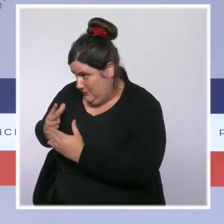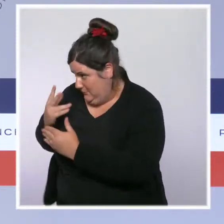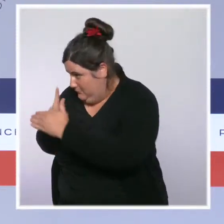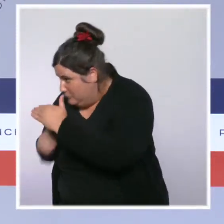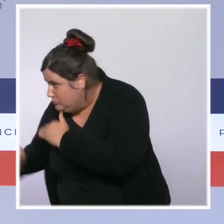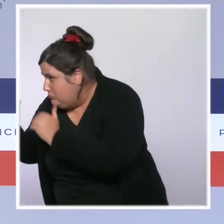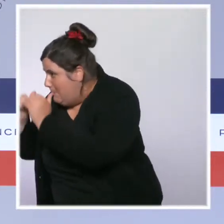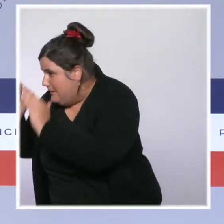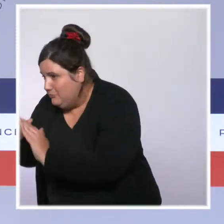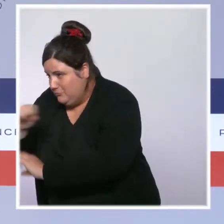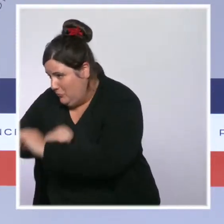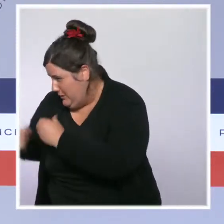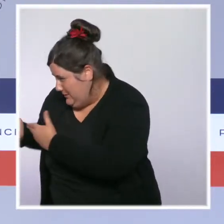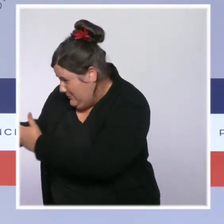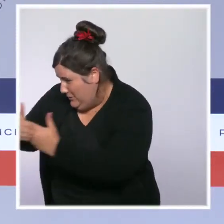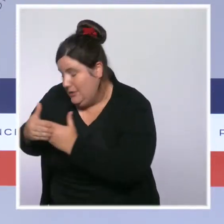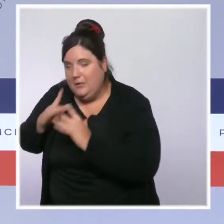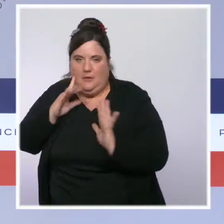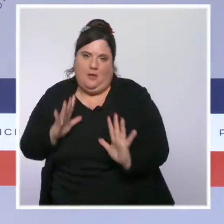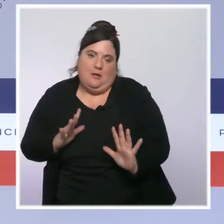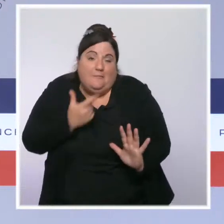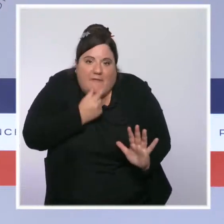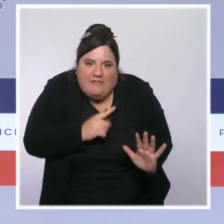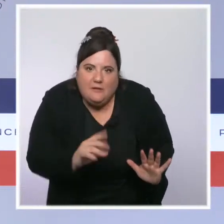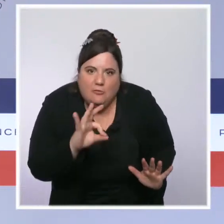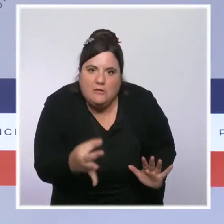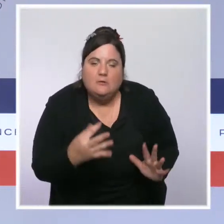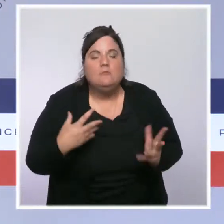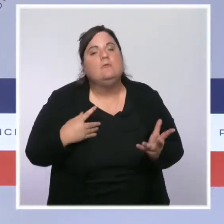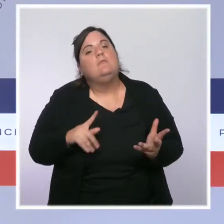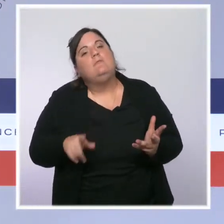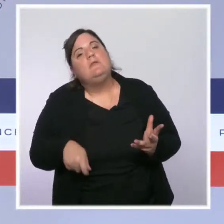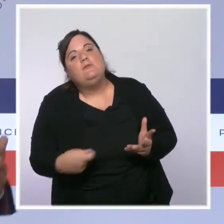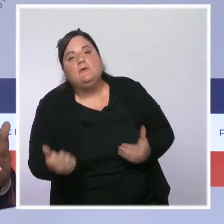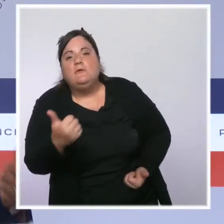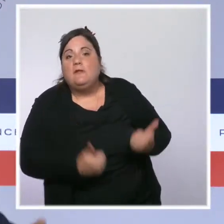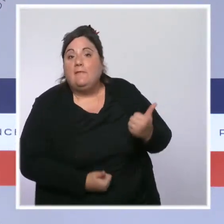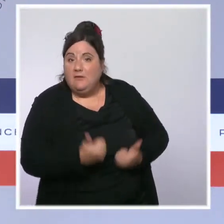Je veux saluer le travail remarquable qui est fait par évidemment les services de l'État, mais en lien avec les